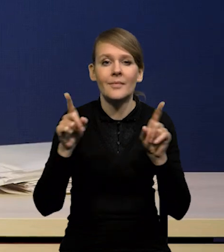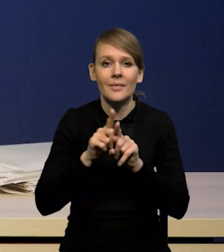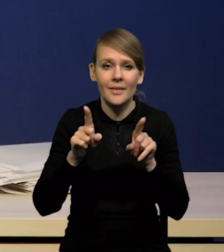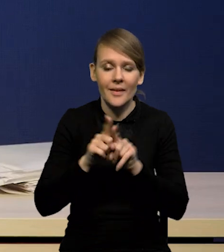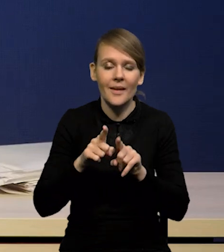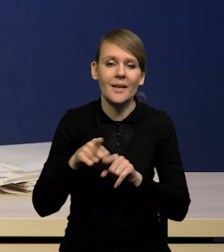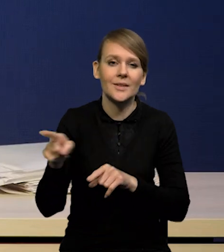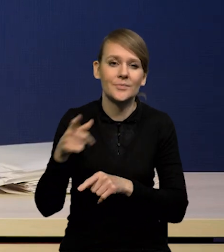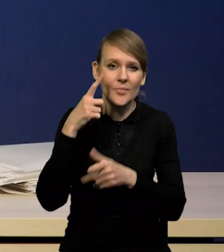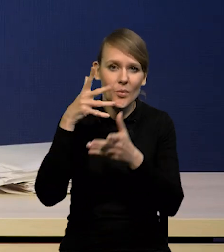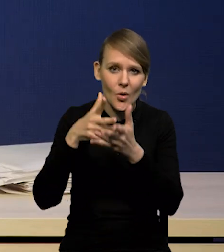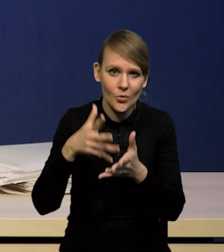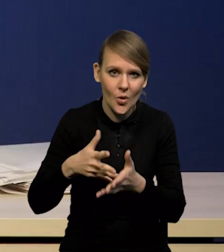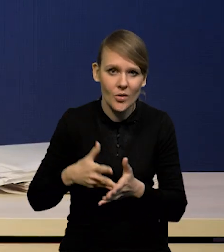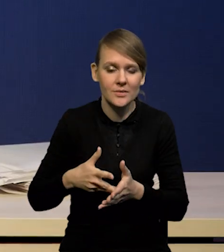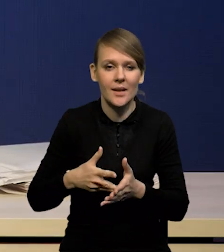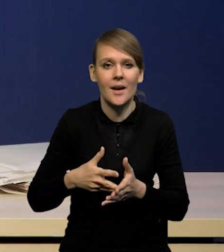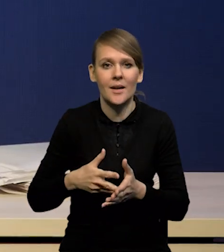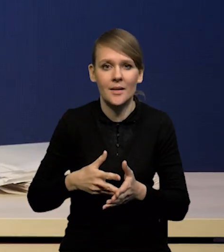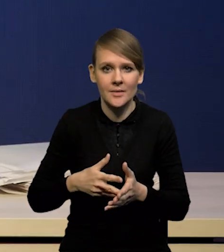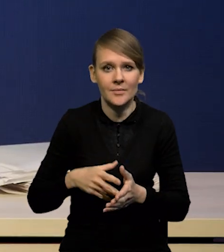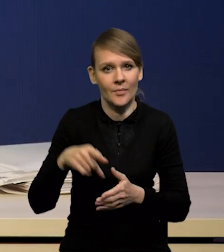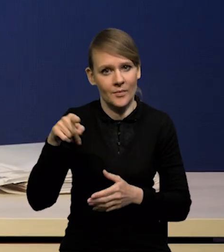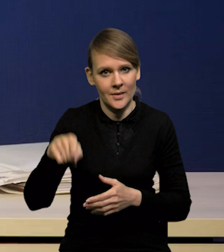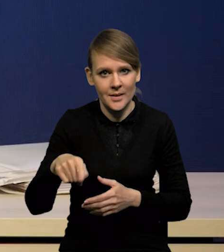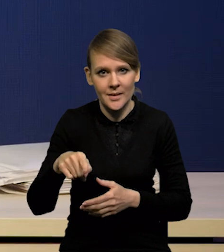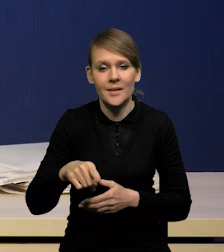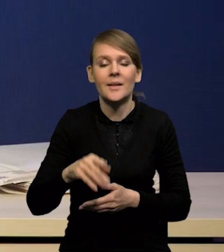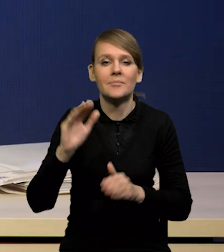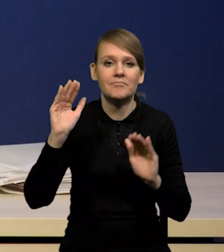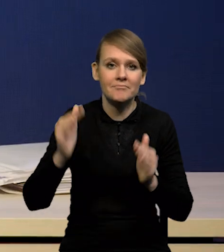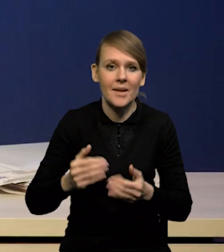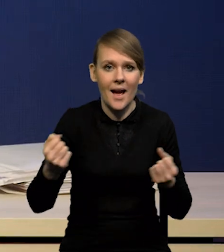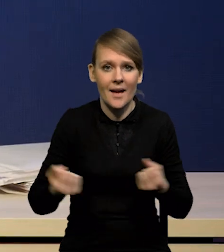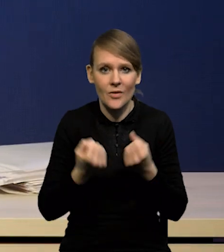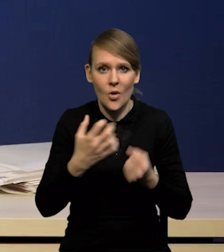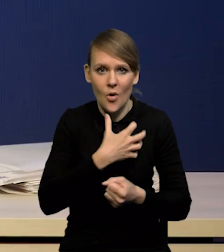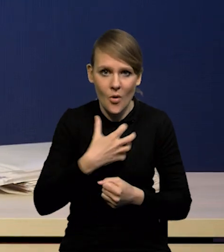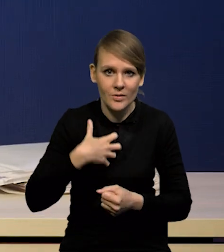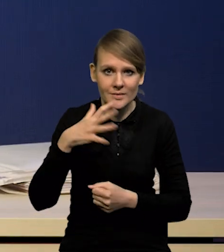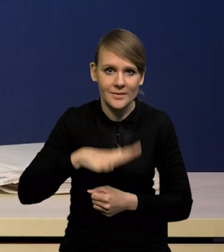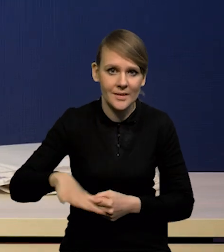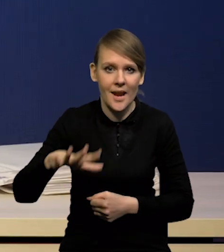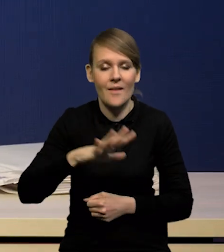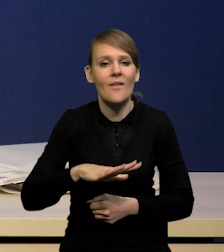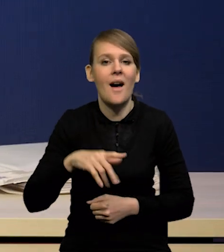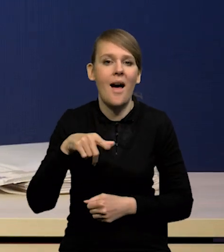oczekiwania dotyczące głębokiego spadku aktywności gospodarczej w strefie euro, w Stanach Zjednoczonych.